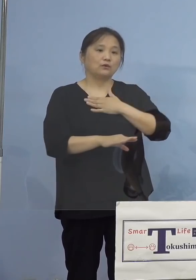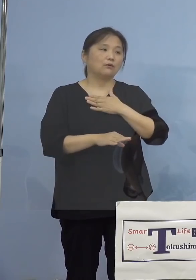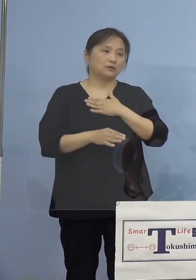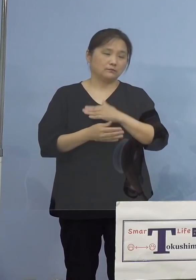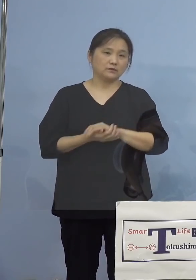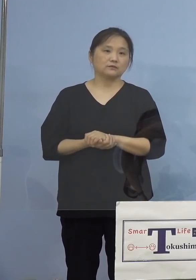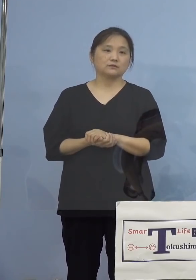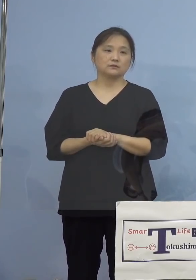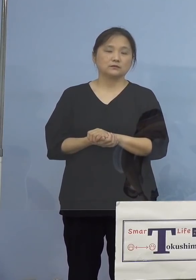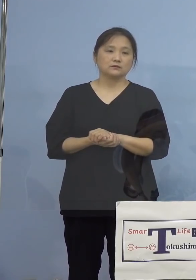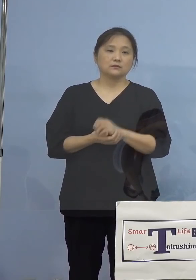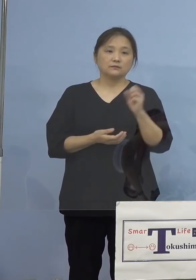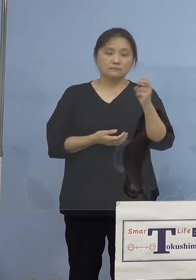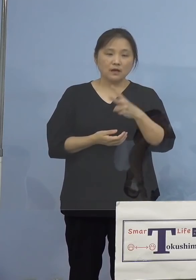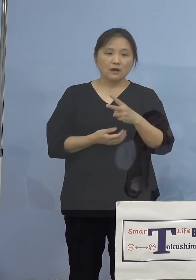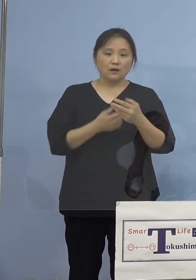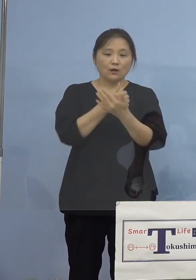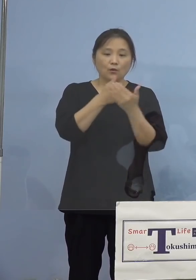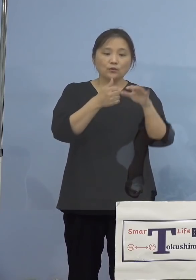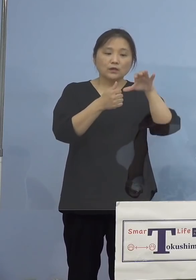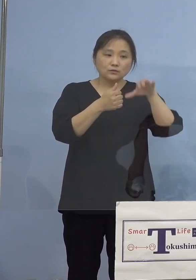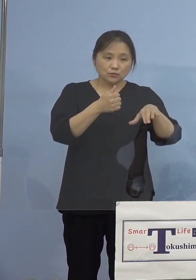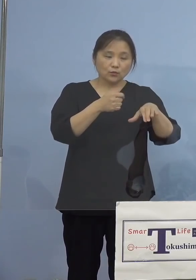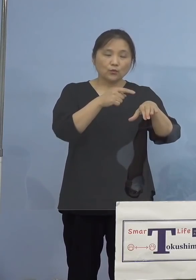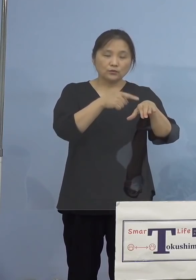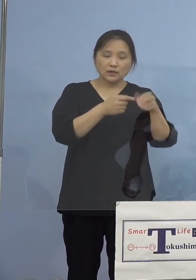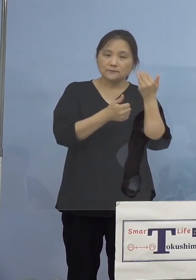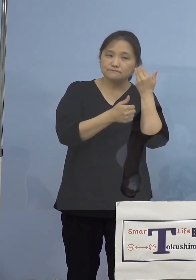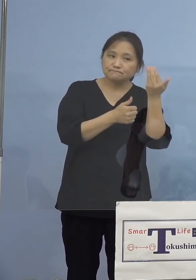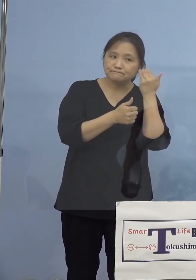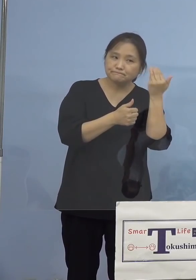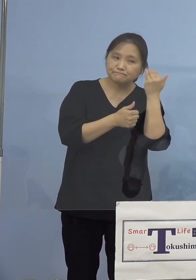なお保健所による積極的疫学調査に よりまして